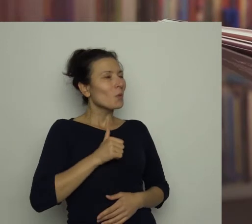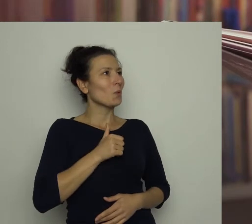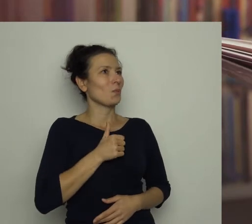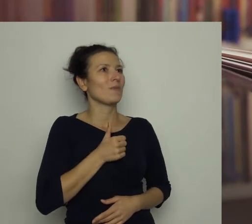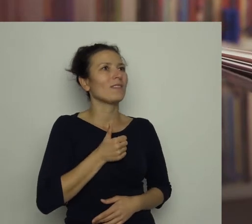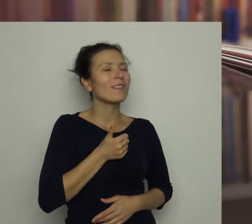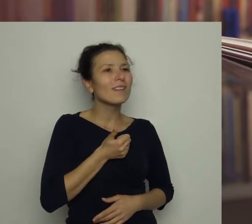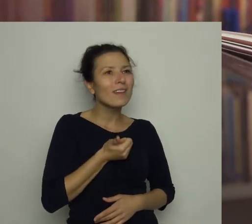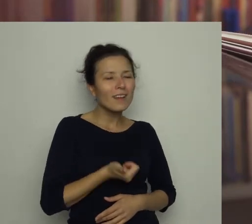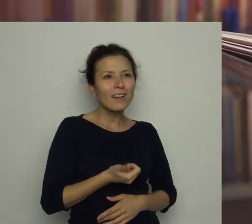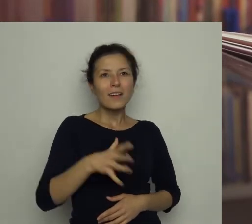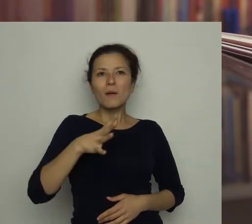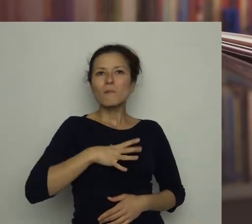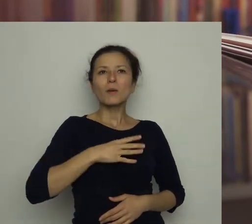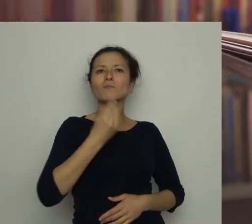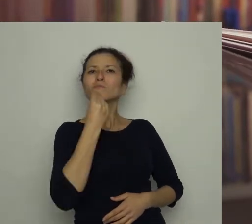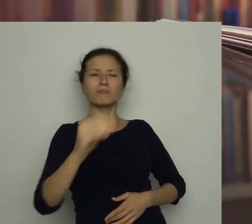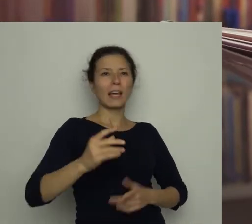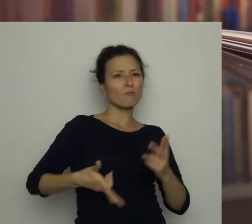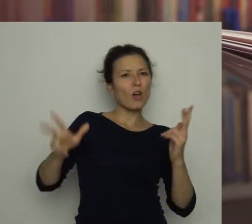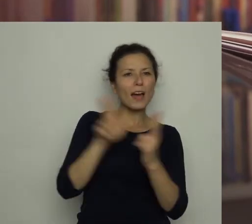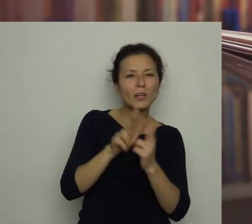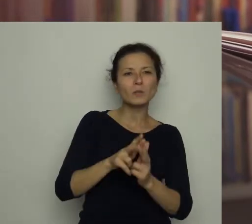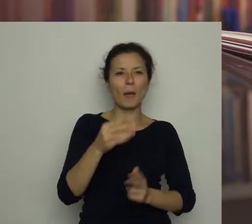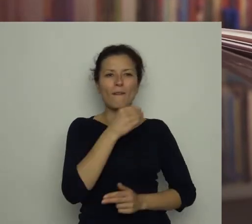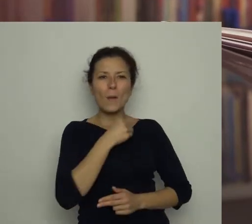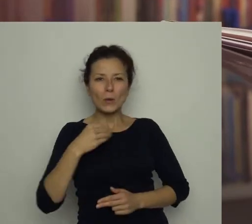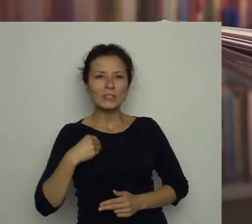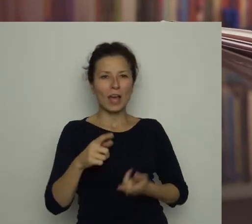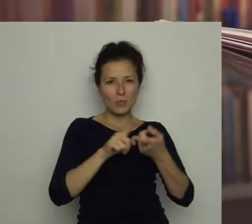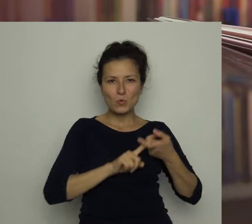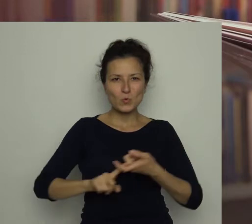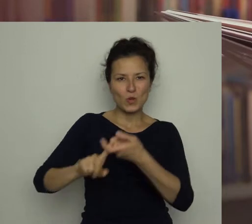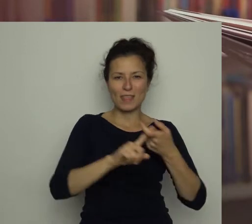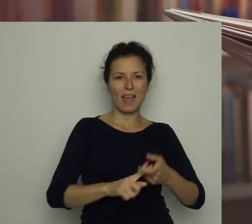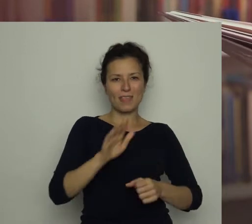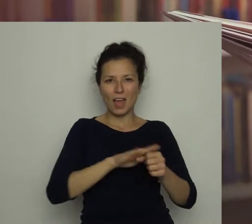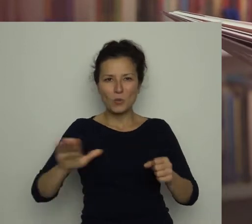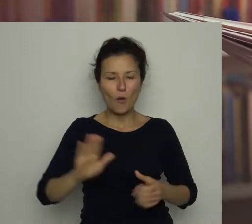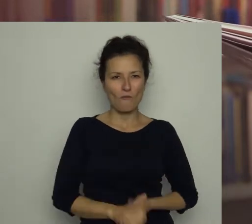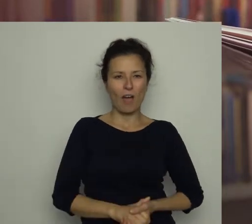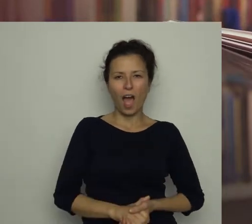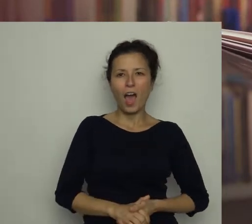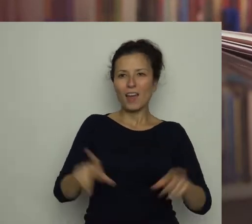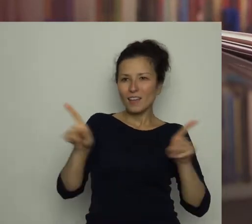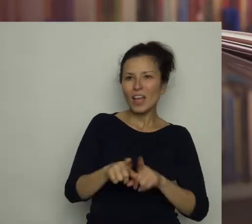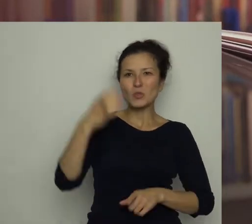Był najlepszym napastnikiem polskiej drużyny narodowej. Okrzyknięto go królem strzelców.